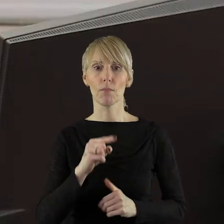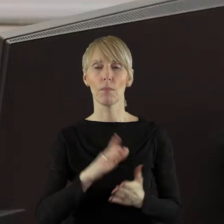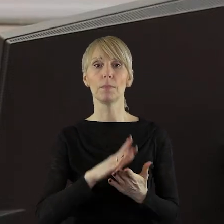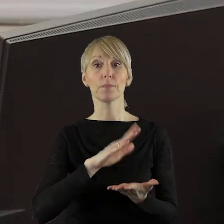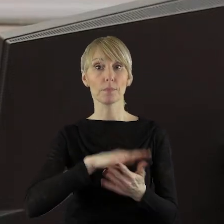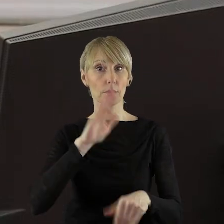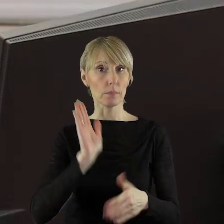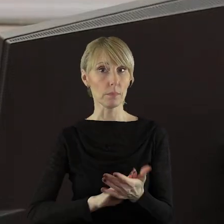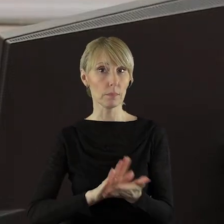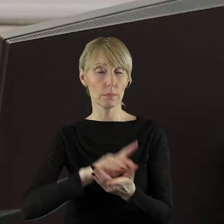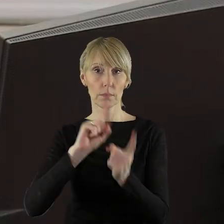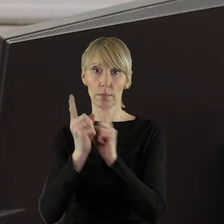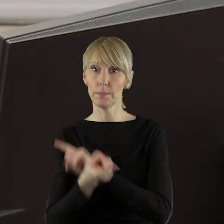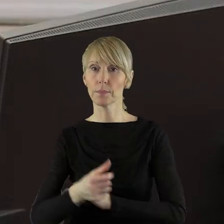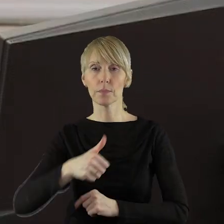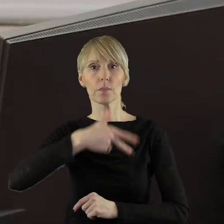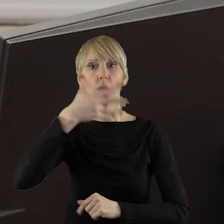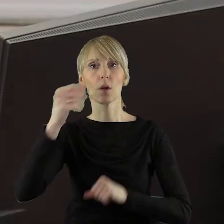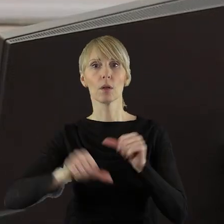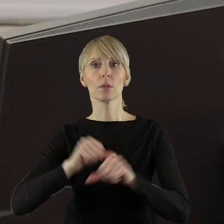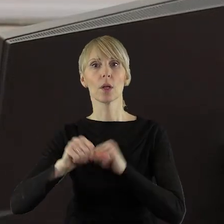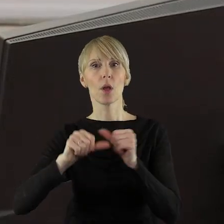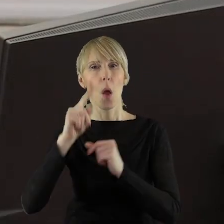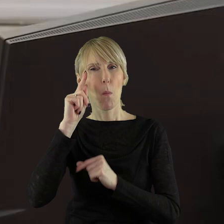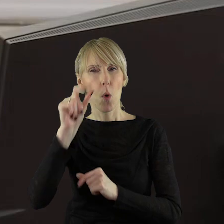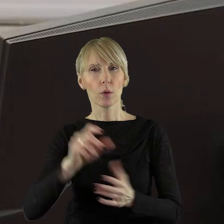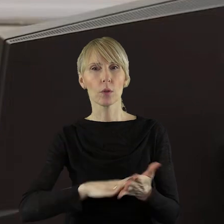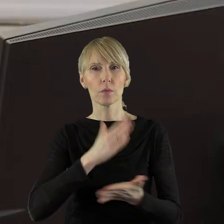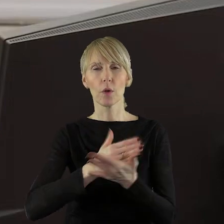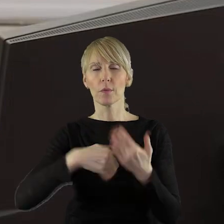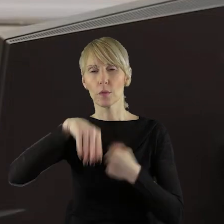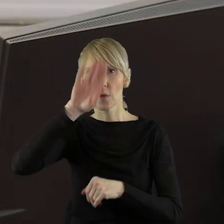zmieniająca w sprawie wieloletniej prognozy finansowej województwa łódzkiego.